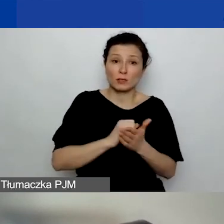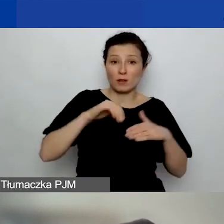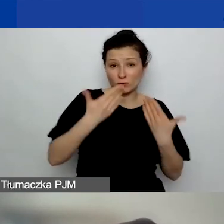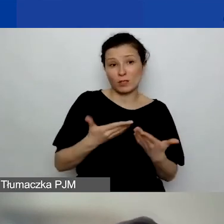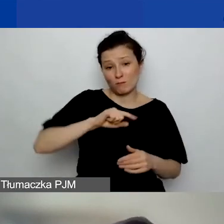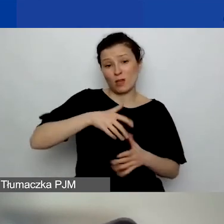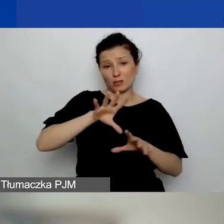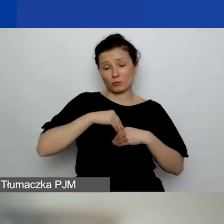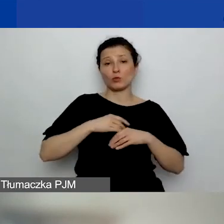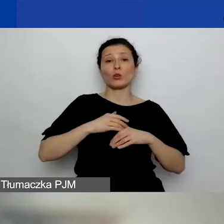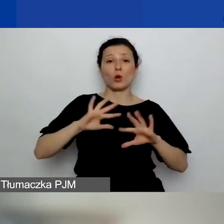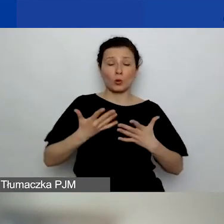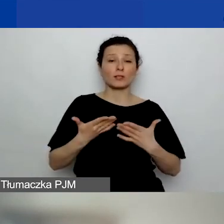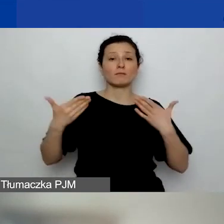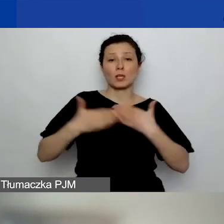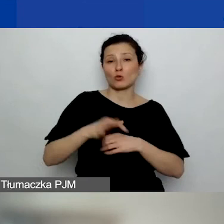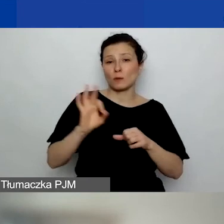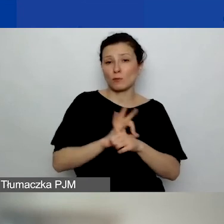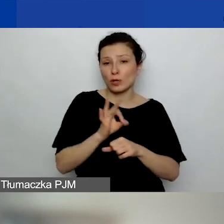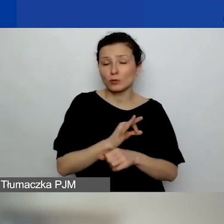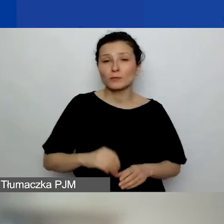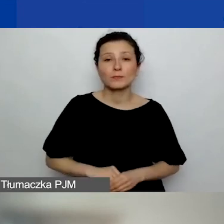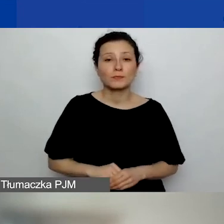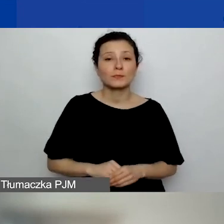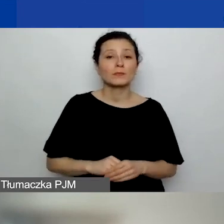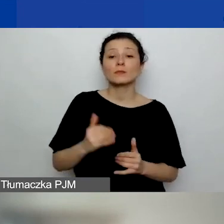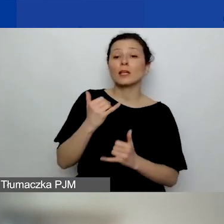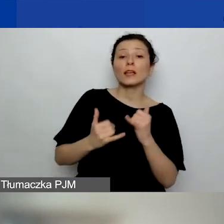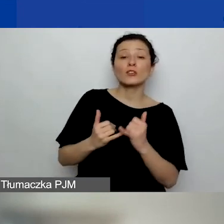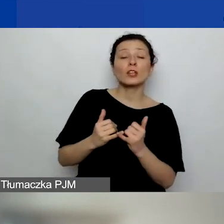Natomiast jeżeli to jest grant, w którym...